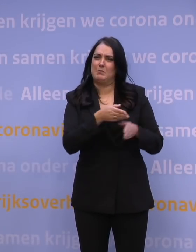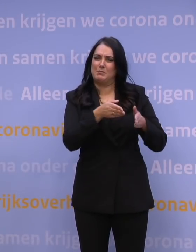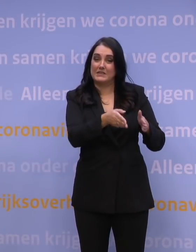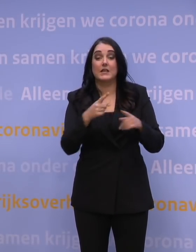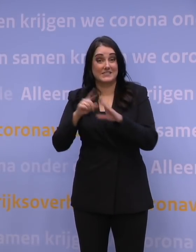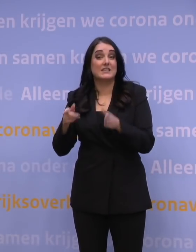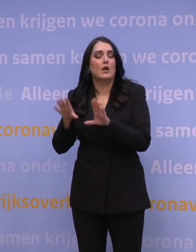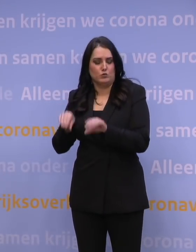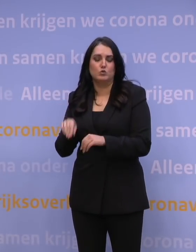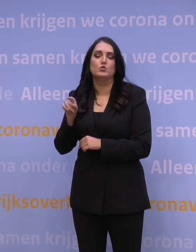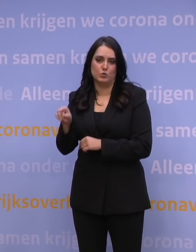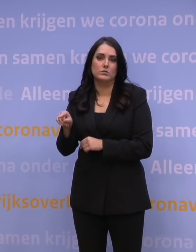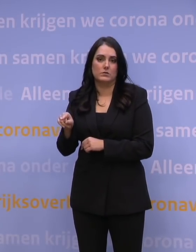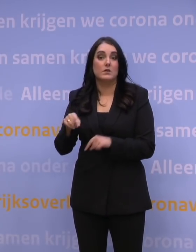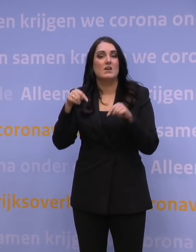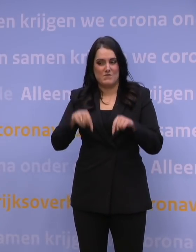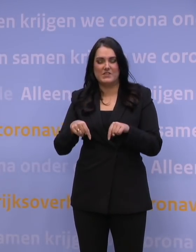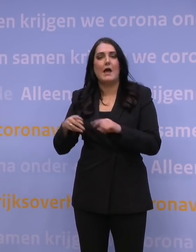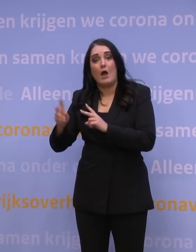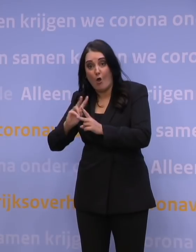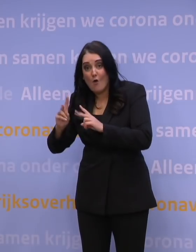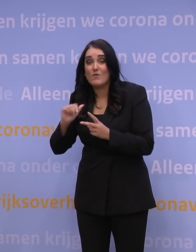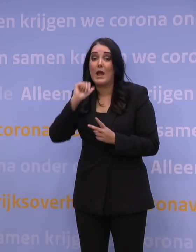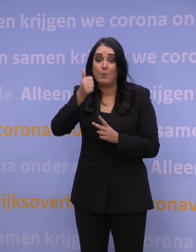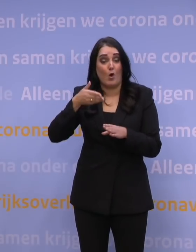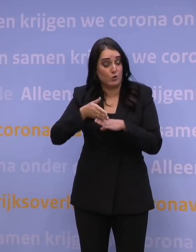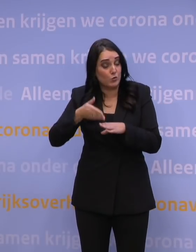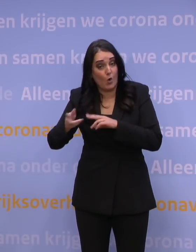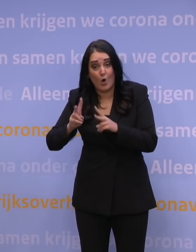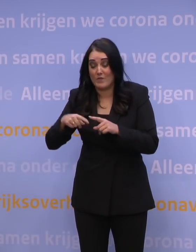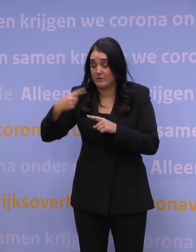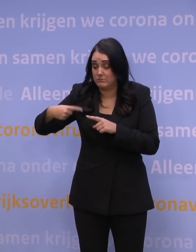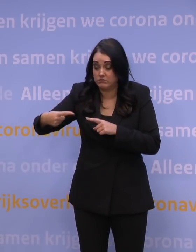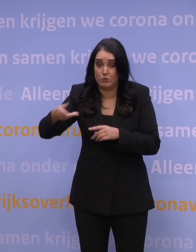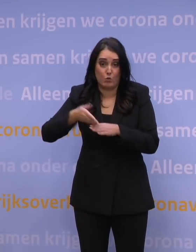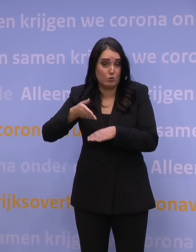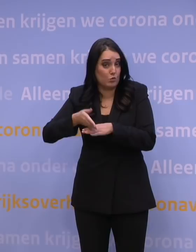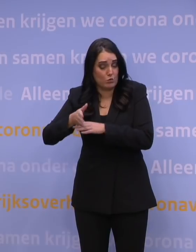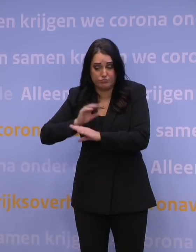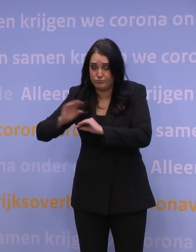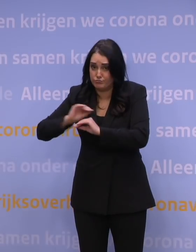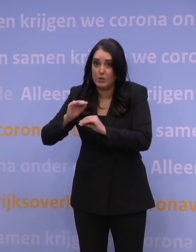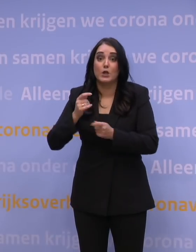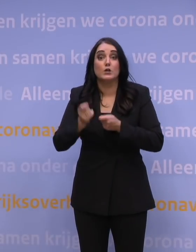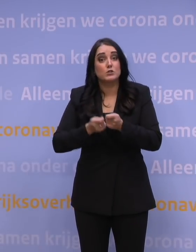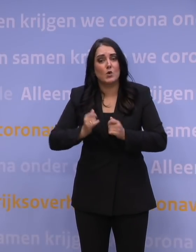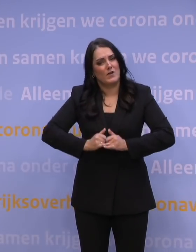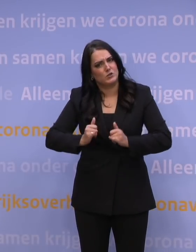Daar is vandaag over overlegd, morgen gaan we daarover weer verder. De dag daarna gaan we er weer over verder om te zorgen dat we zo veel mogelijk mensen in iedere regio